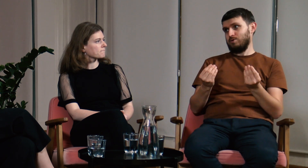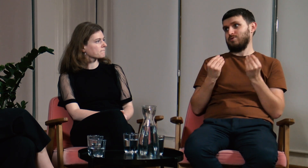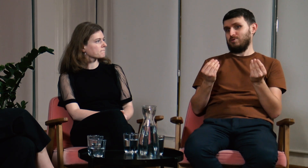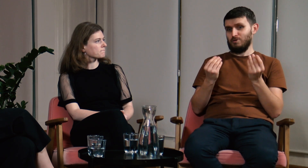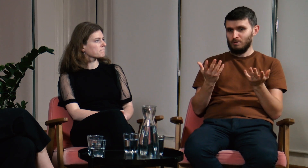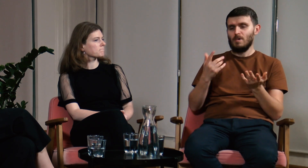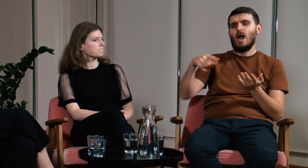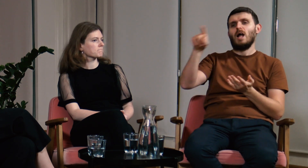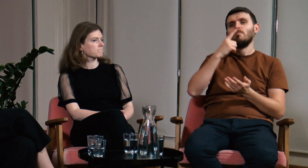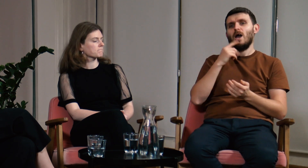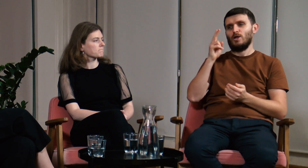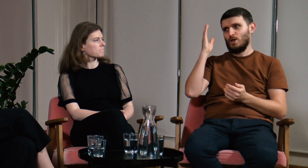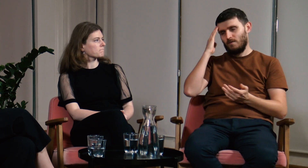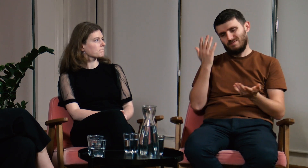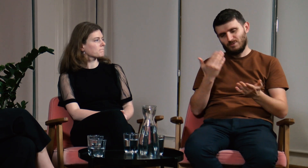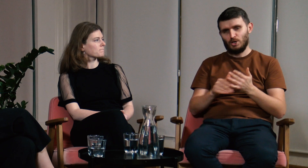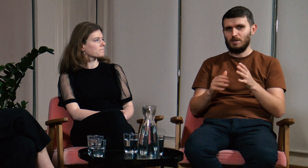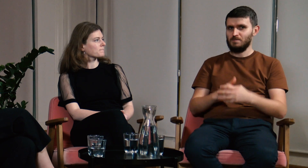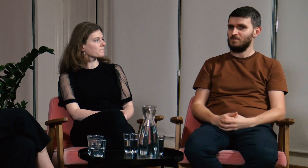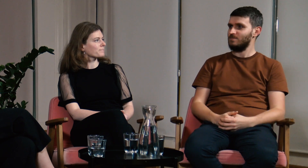To wspaniałe, jednak mało kto o tym wie, a szkoda.